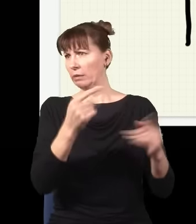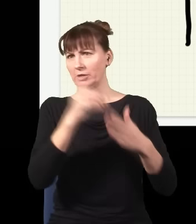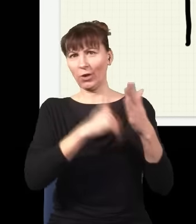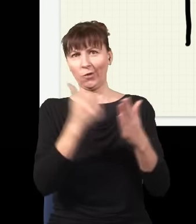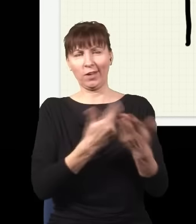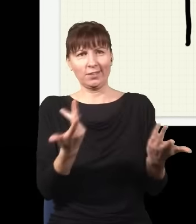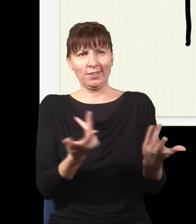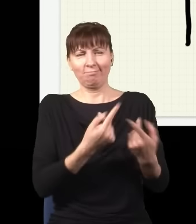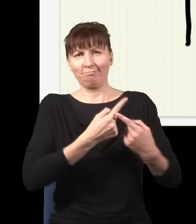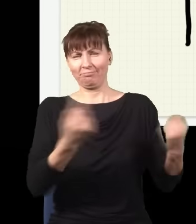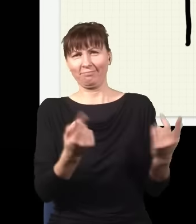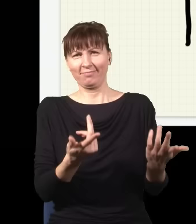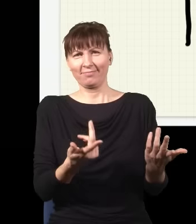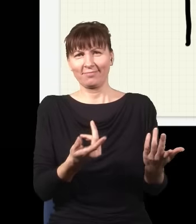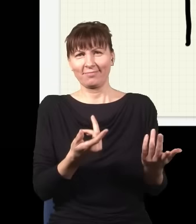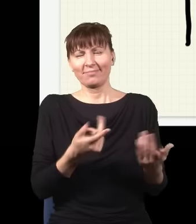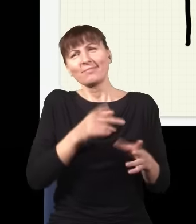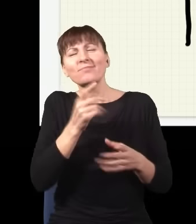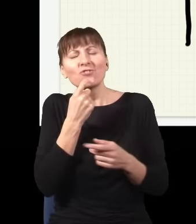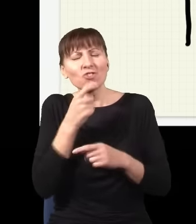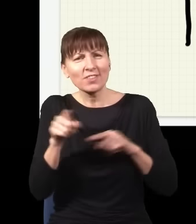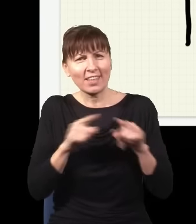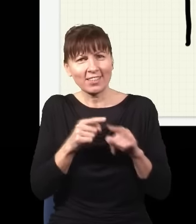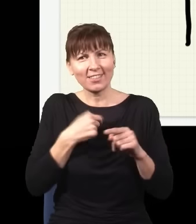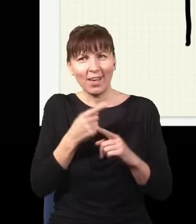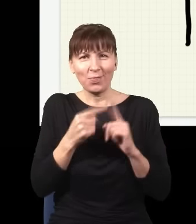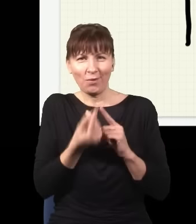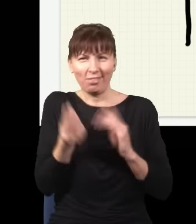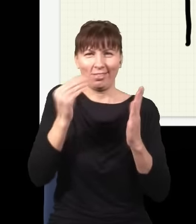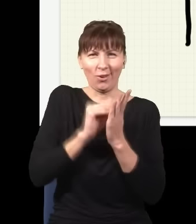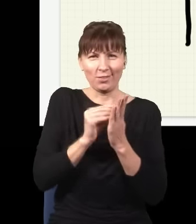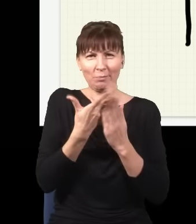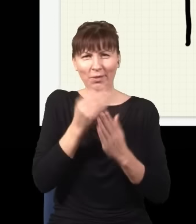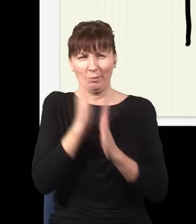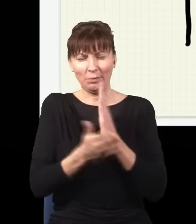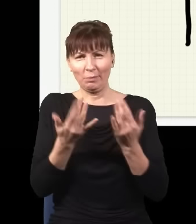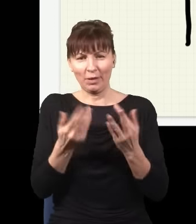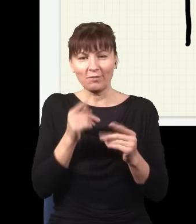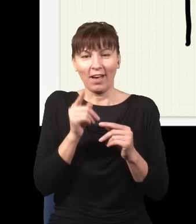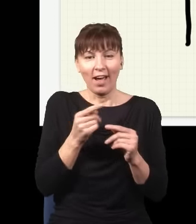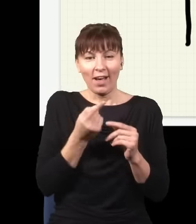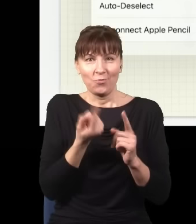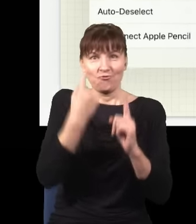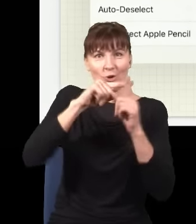Co to znaczy? To znaczy, że jak ten eksperyment trochę skomplikuję i postawię tutaj nie dwie szczeliny, tylko np. trzy…